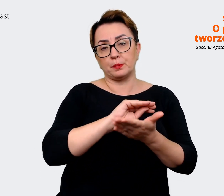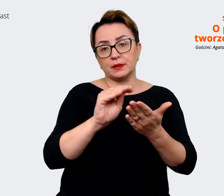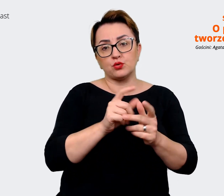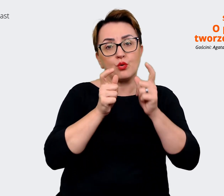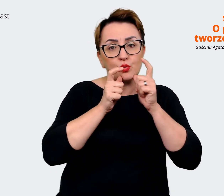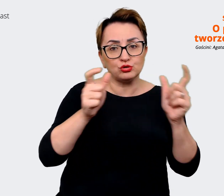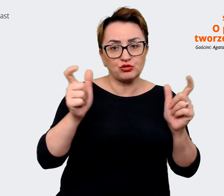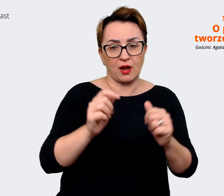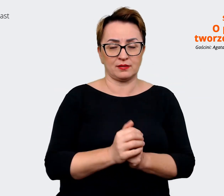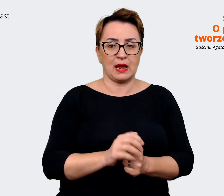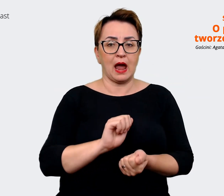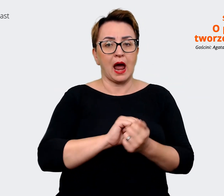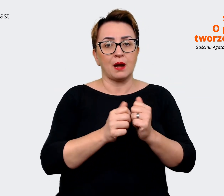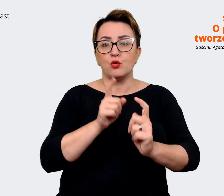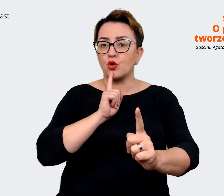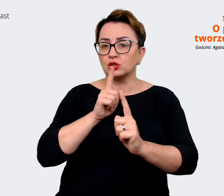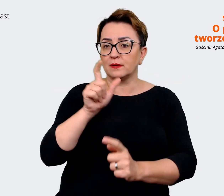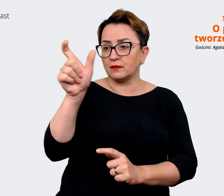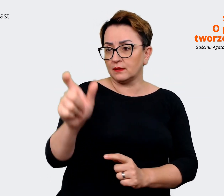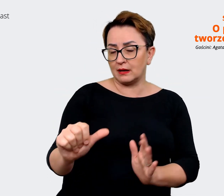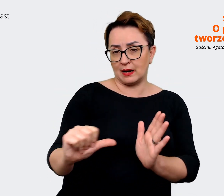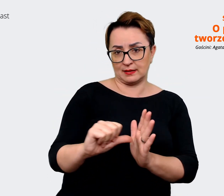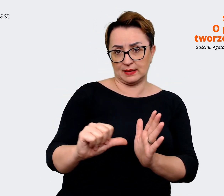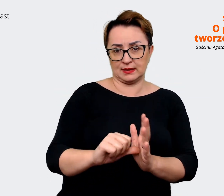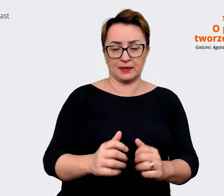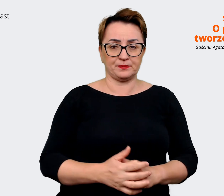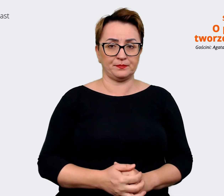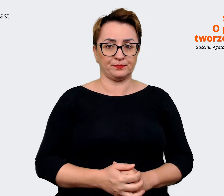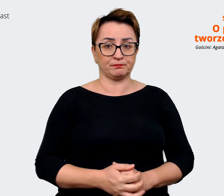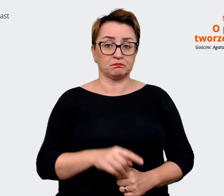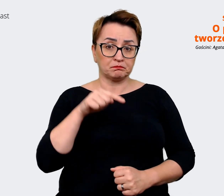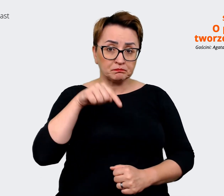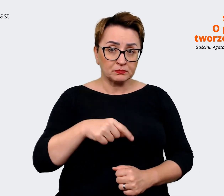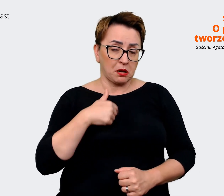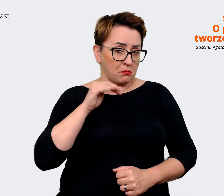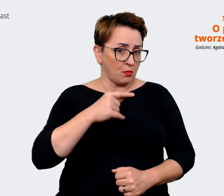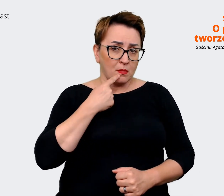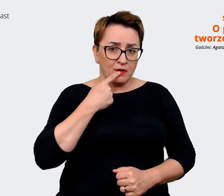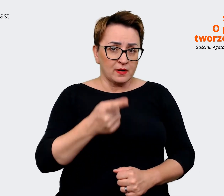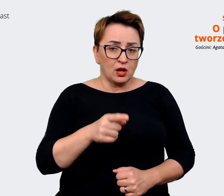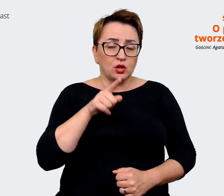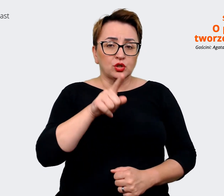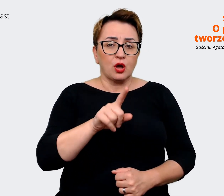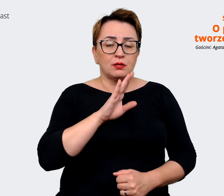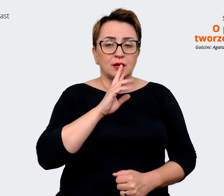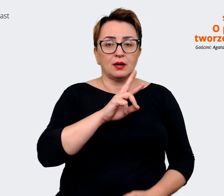czy rozmawiając z kandydatem. I w tym momencie powiedziałabym, że to są te reasons to believe, te